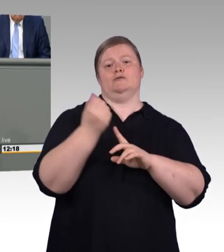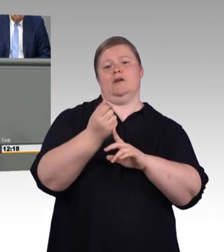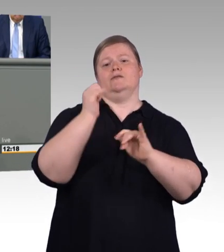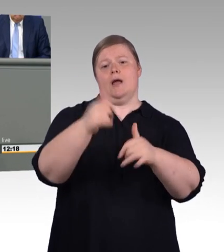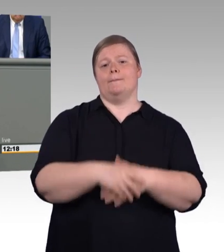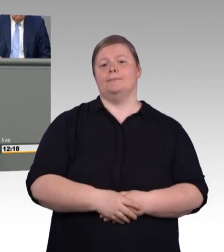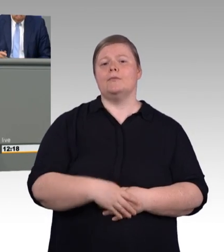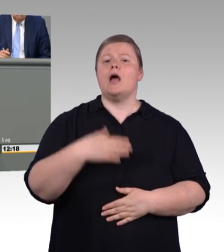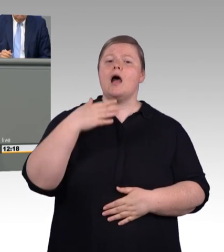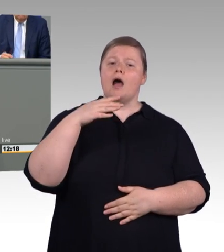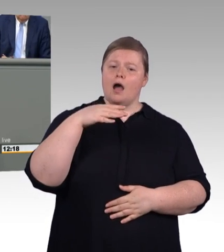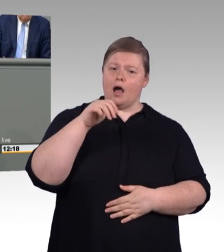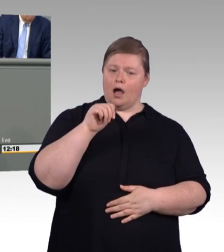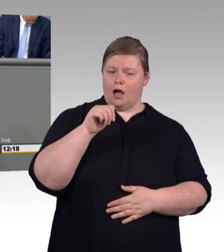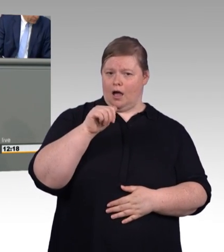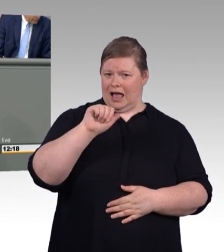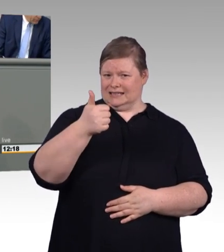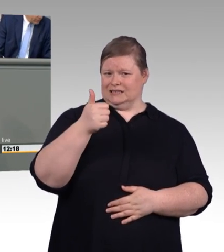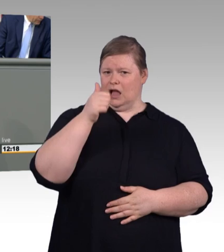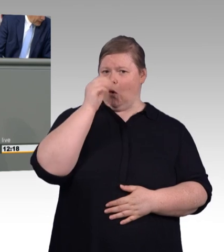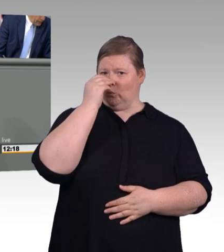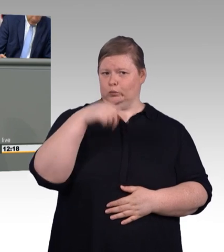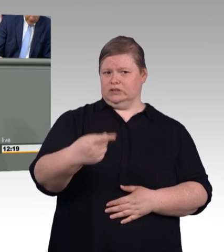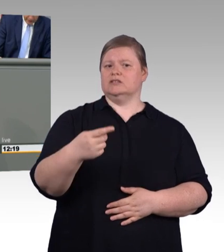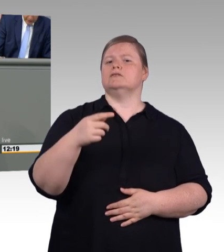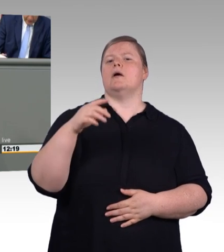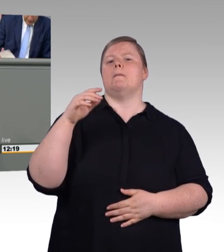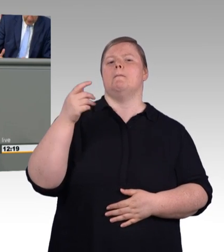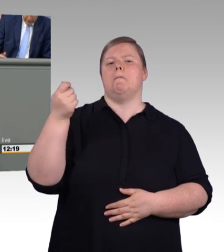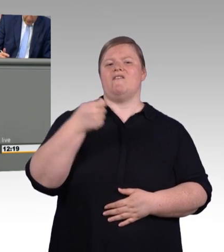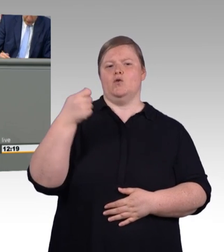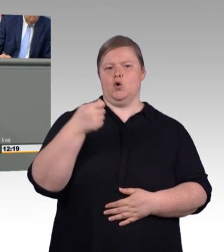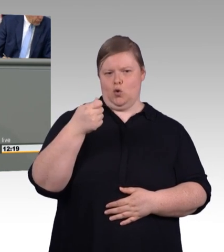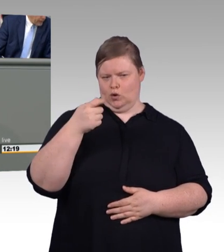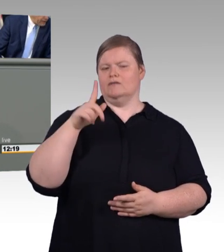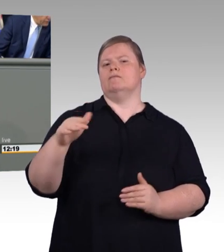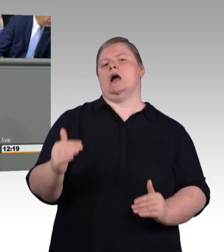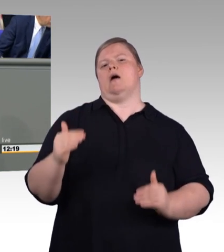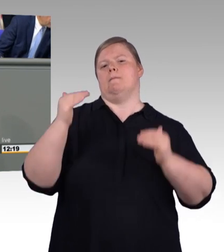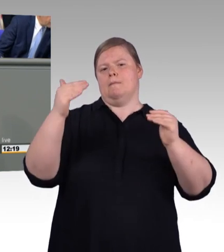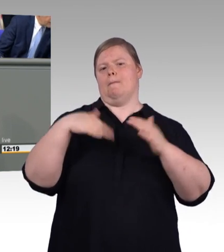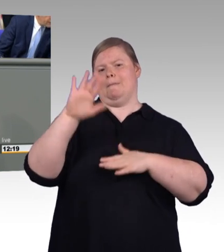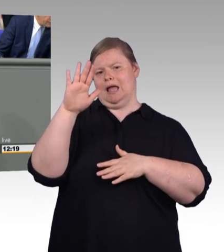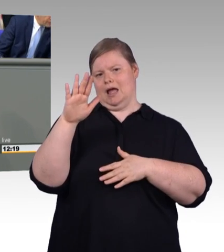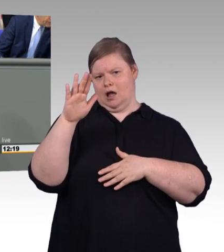Der Arbeitsminister ist das schon in Vorleistung gegangen. Das Schulgeld für die Pflege- ausbildung haben wir abgeschafft. Jetzt führen wir die Mindestausbildungsvergütung ein